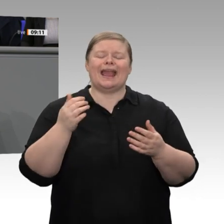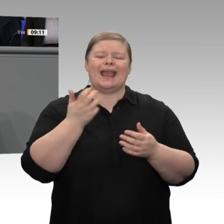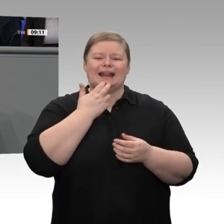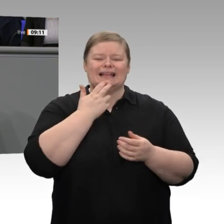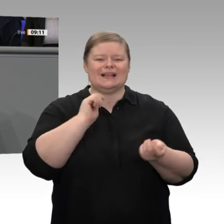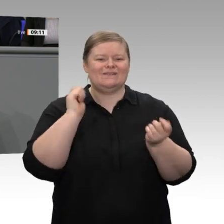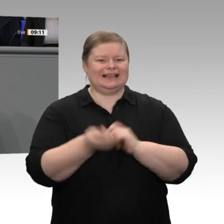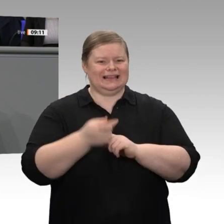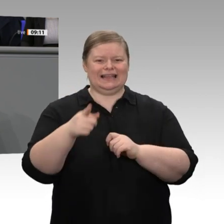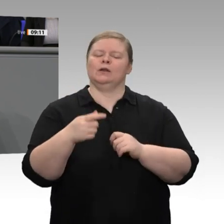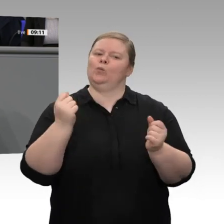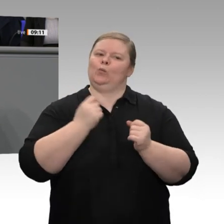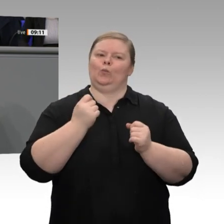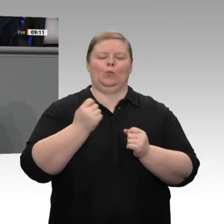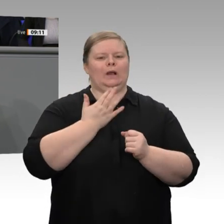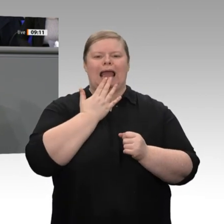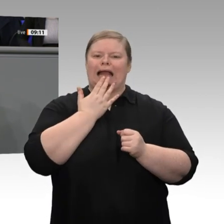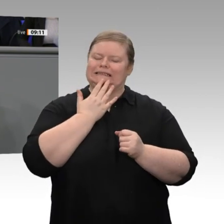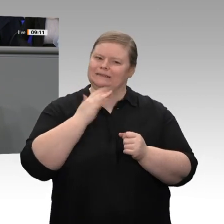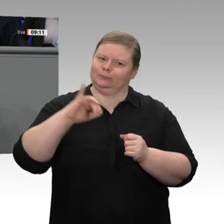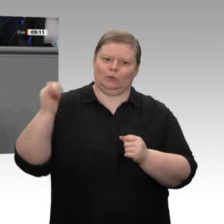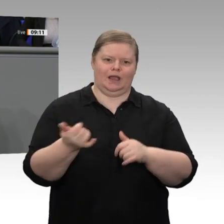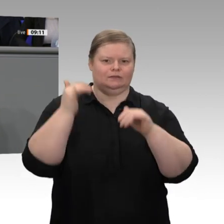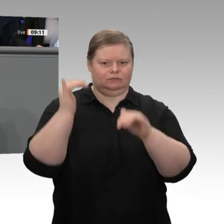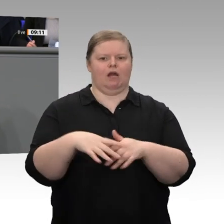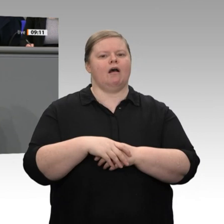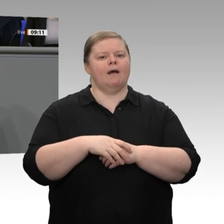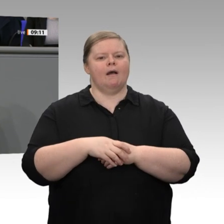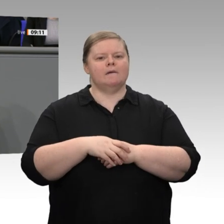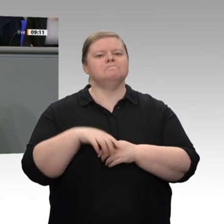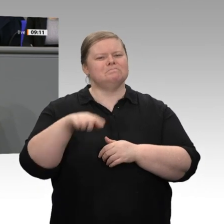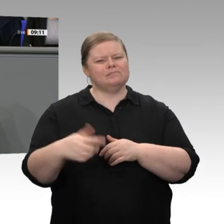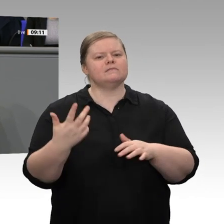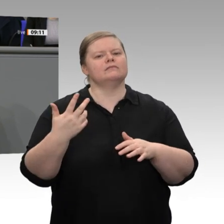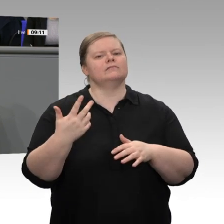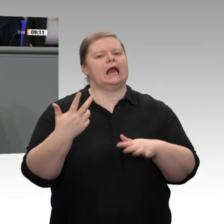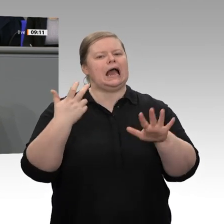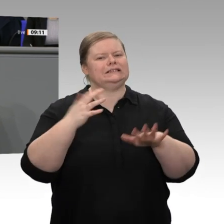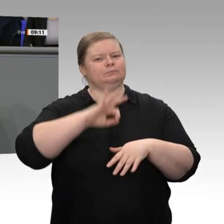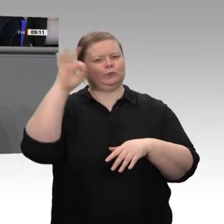80 Prozent unserer Elektrizität bis 205 0 aus erneuerbaren Quellen zu produzieren.